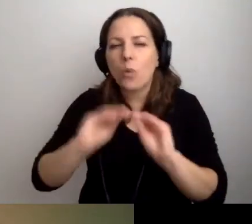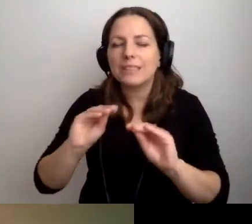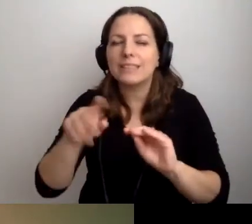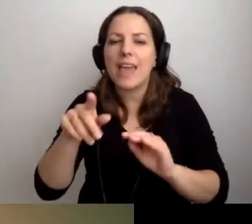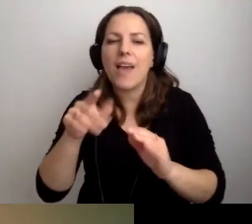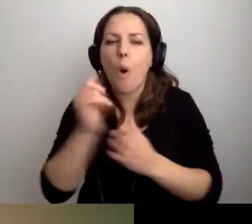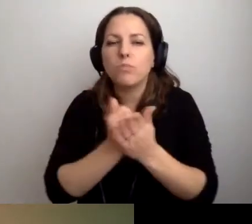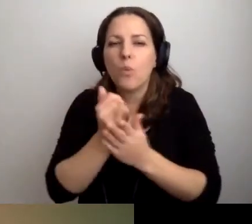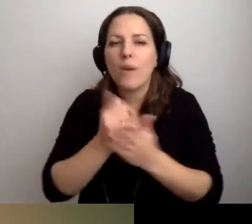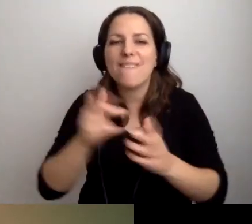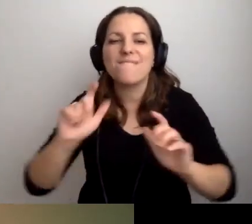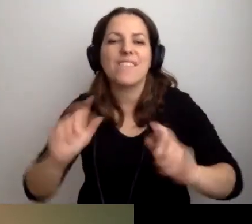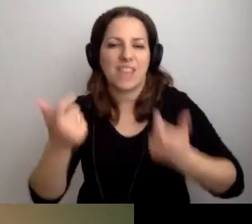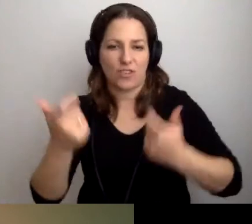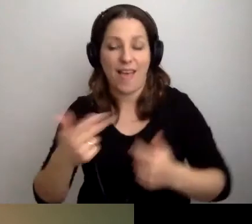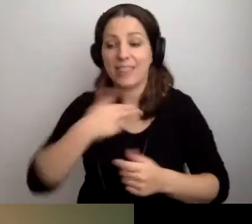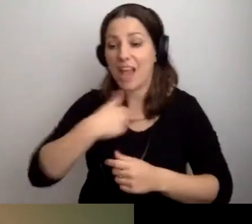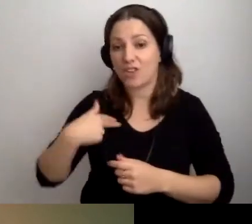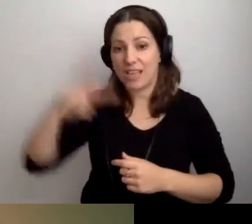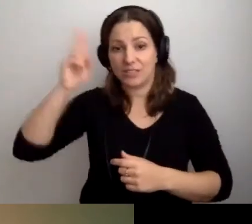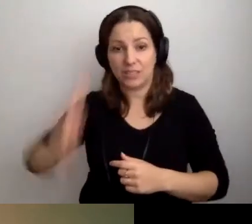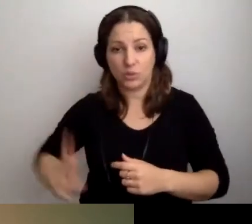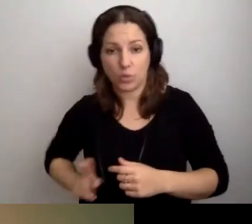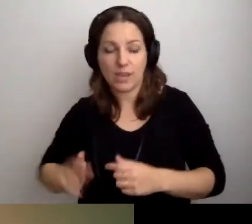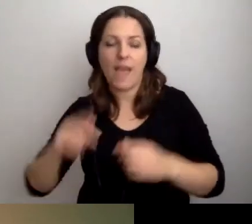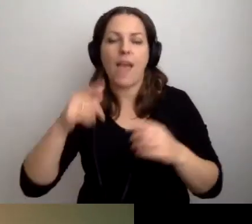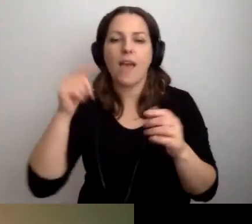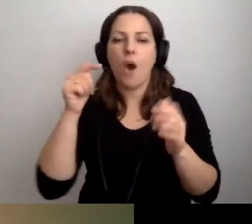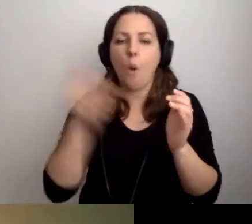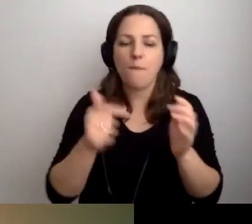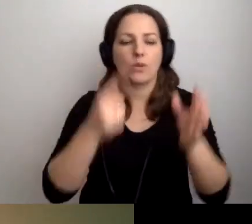W naszej instytucji obowiązują takie i takie zasady.